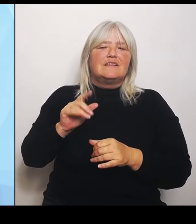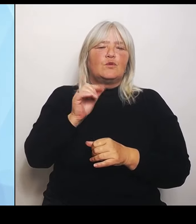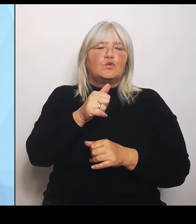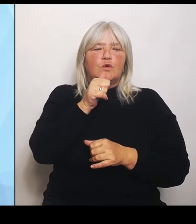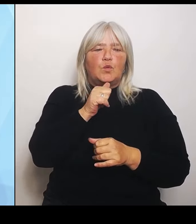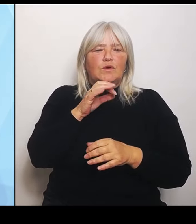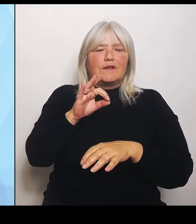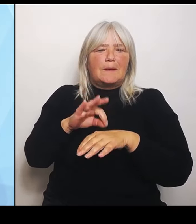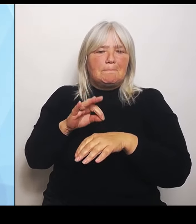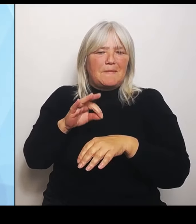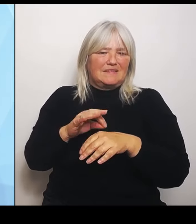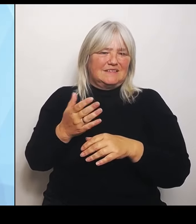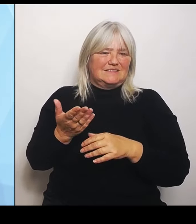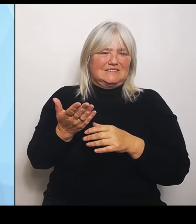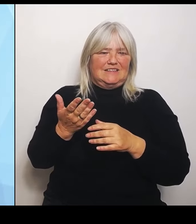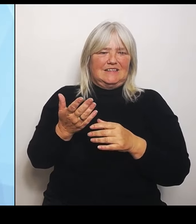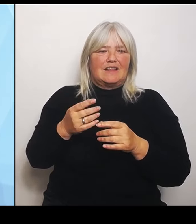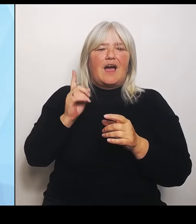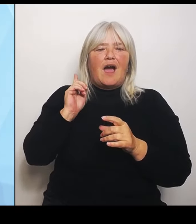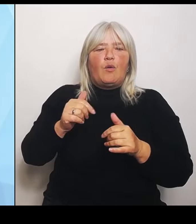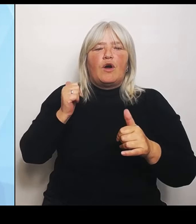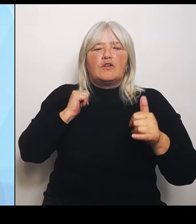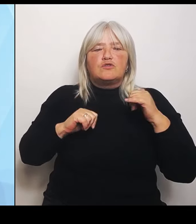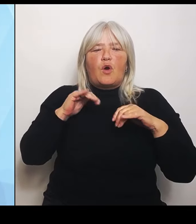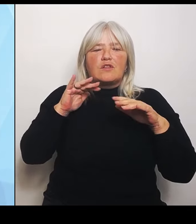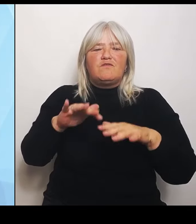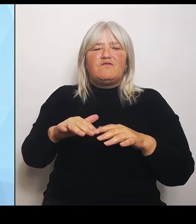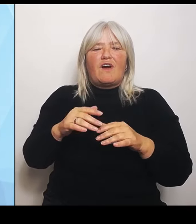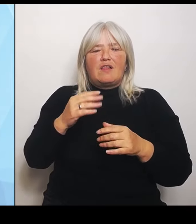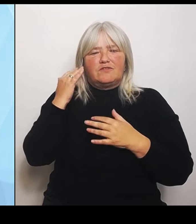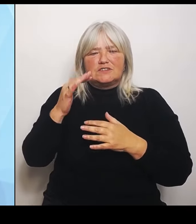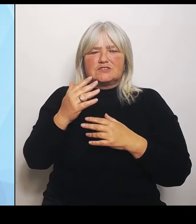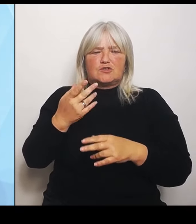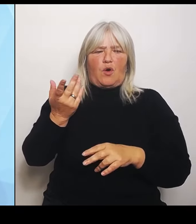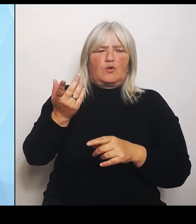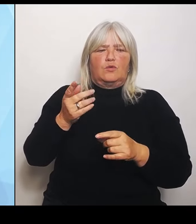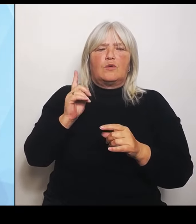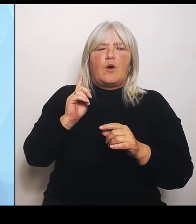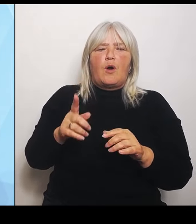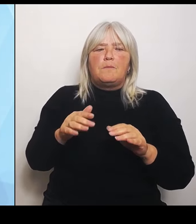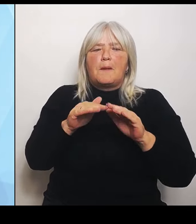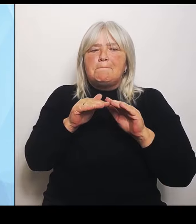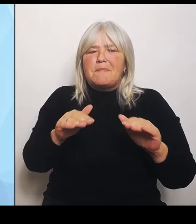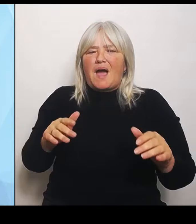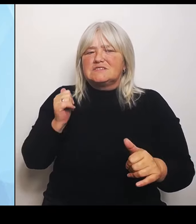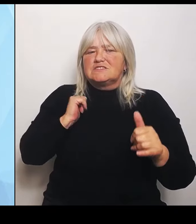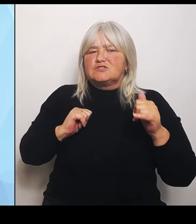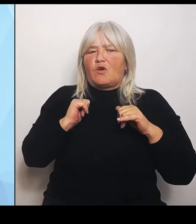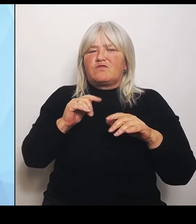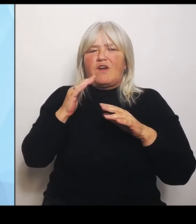Ob das jetzt die Basis Notfallversorgung zum Beispiel ist oder auch die Tracer- Diagnosen, die ja auch abgesichert sein müssen,